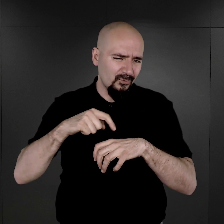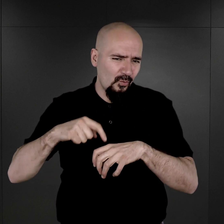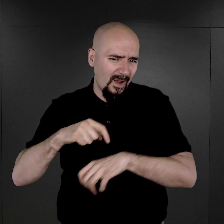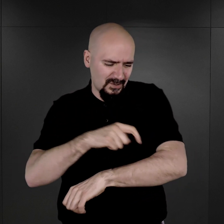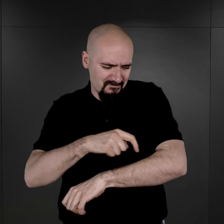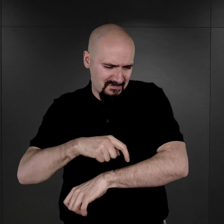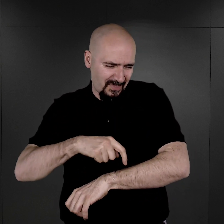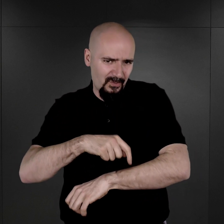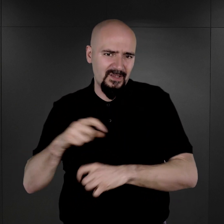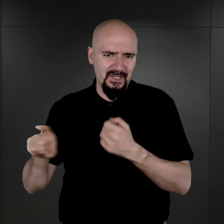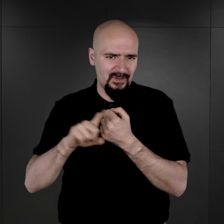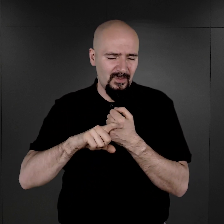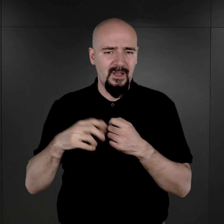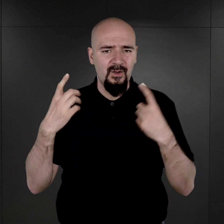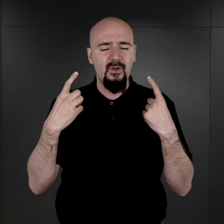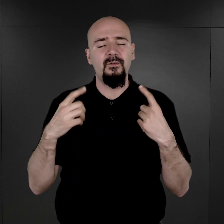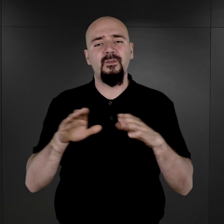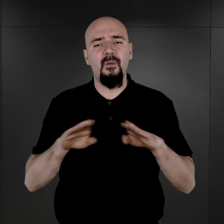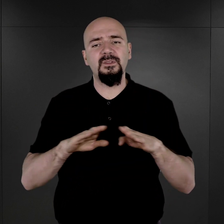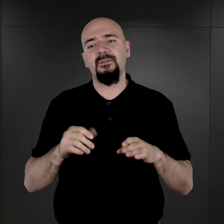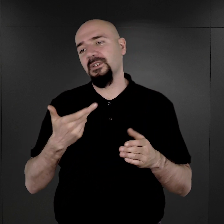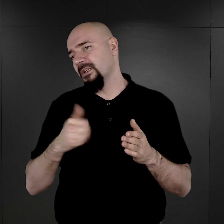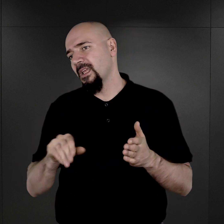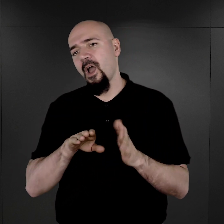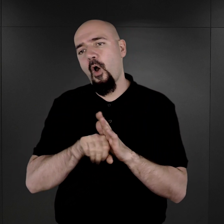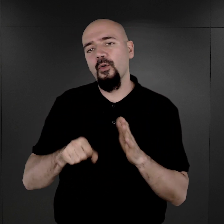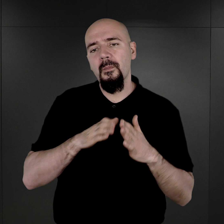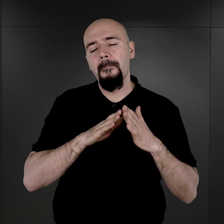czyli rzeczywiście nie od samego początku funkcjonowania KL Auschwitz,